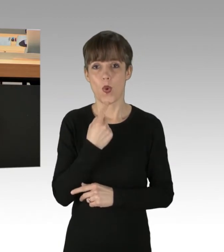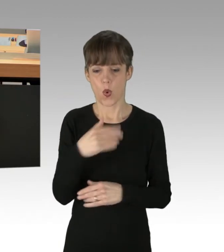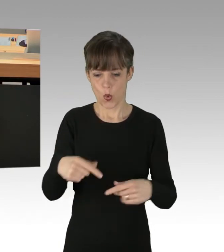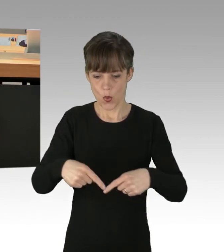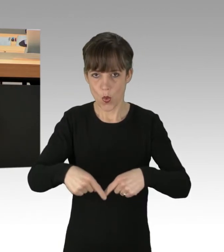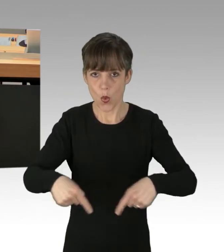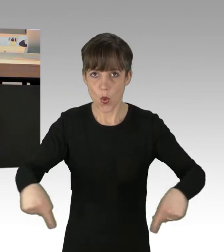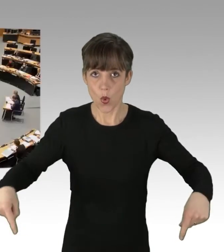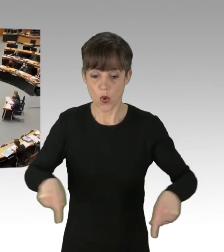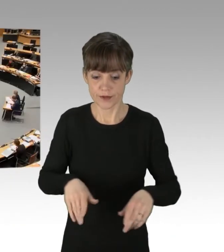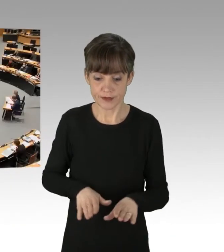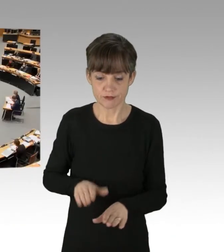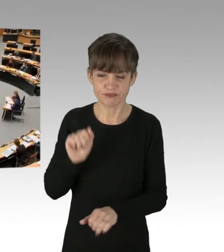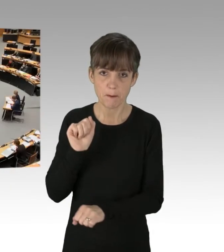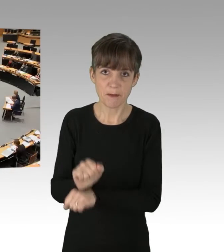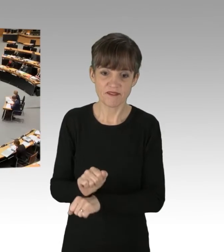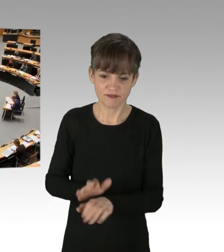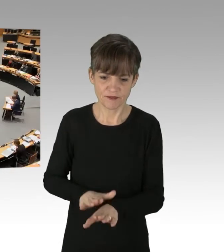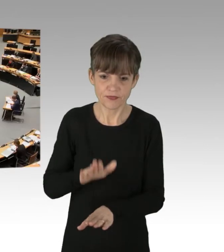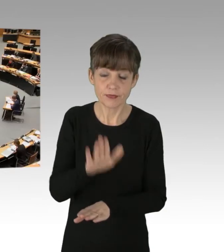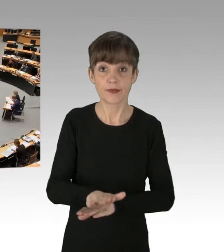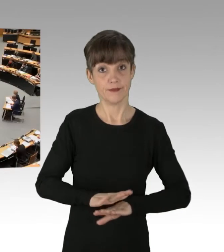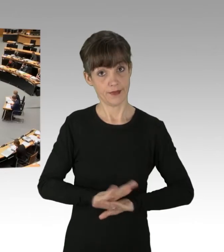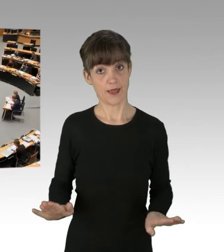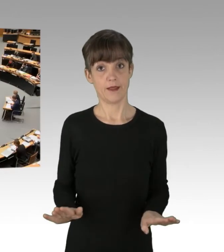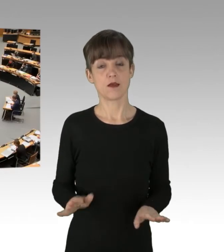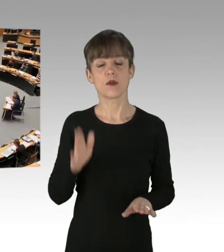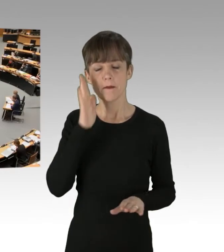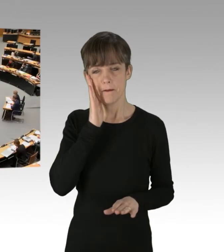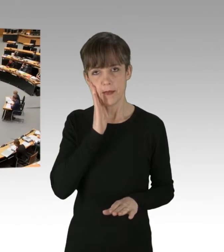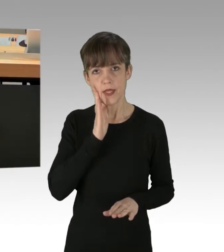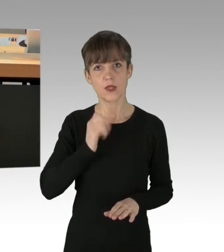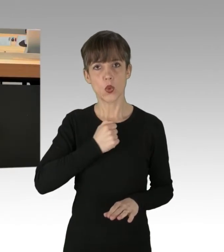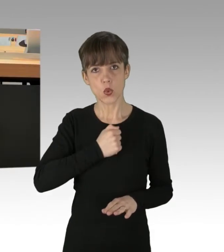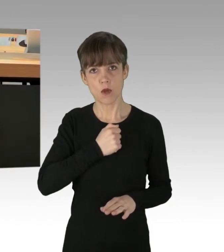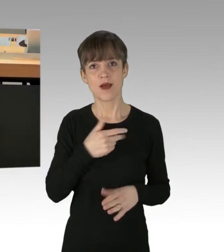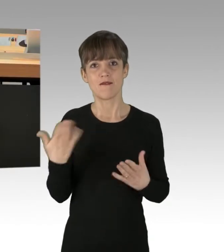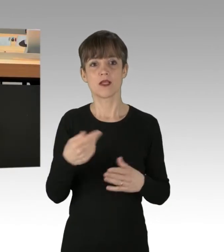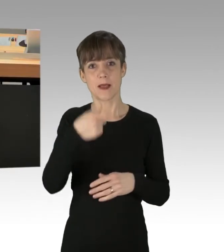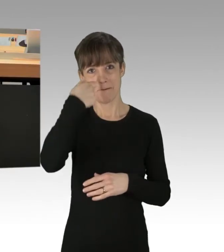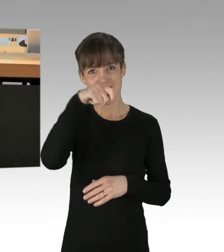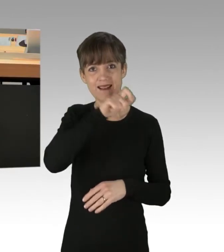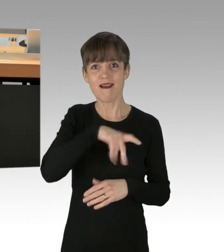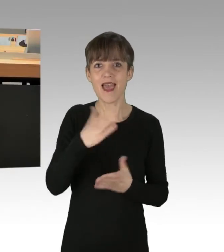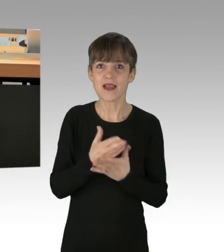(Applaus) Und sorgen Sie dafür, dass die Berliner endlich wieder pünktlich zur Arbeit fahren können. Vielen herzlichen Dank!